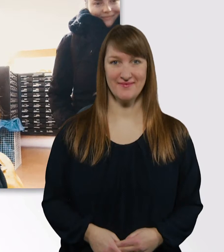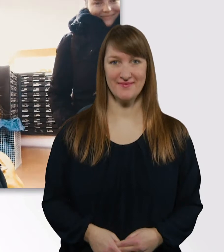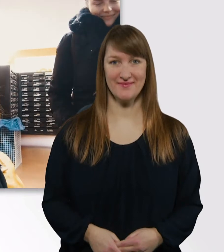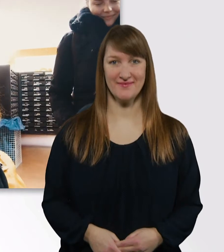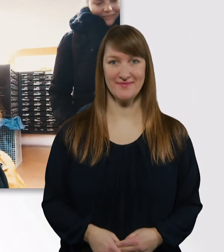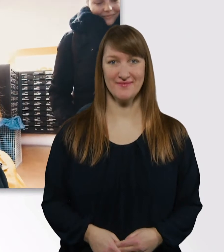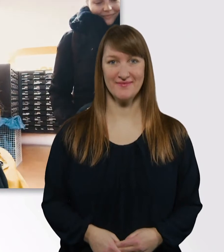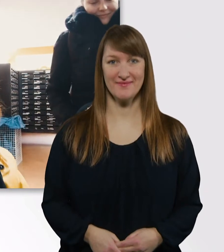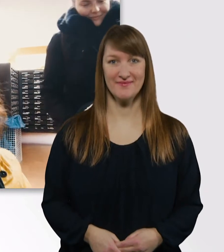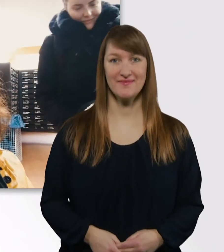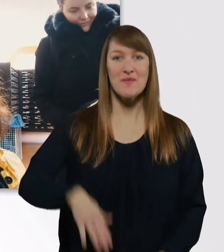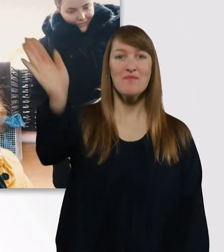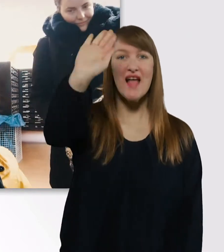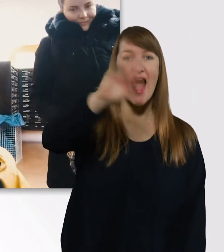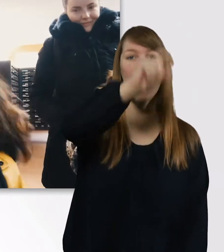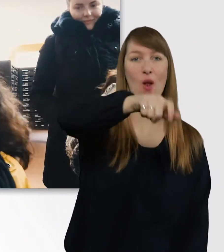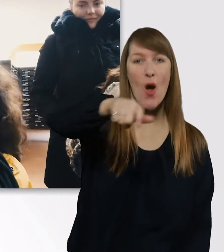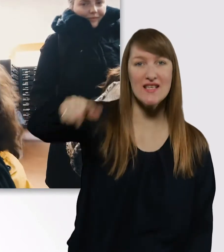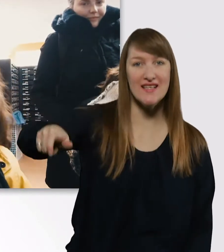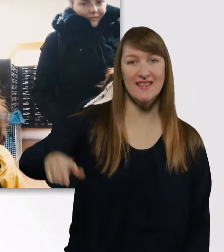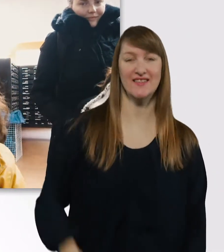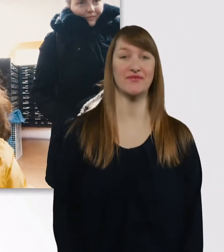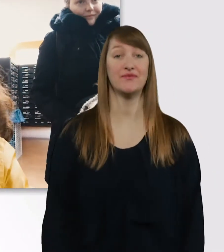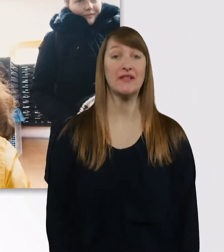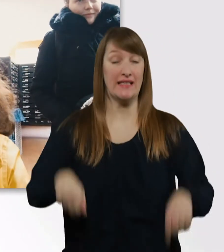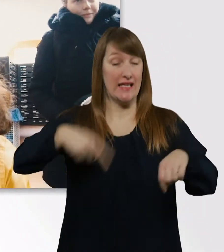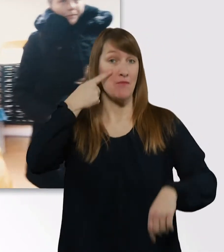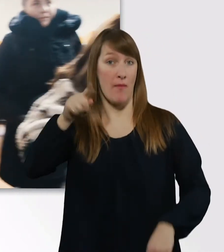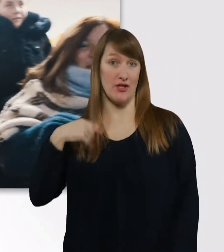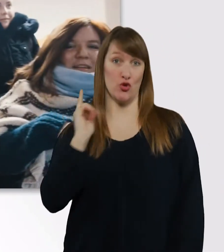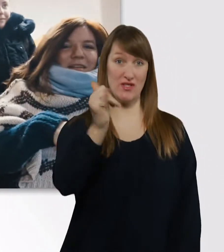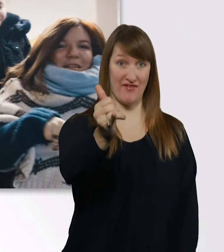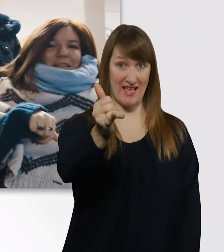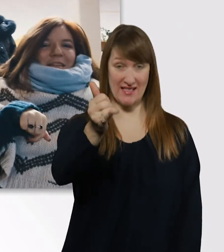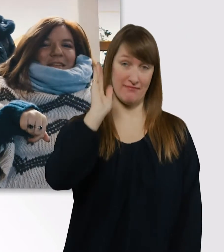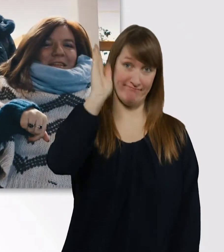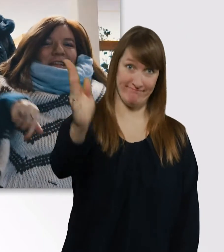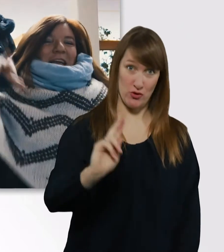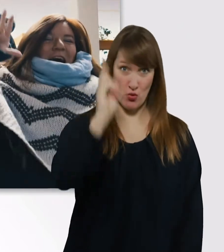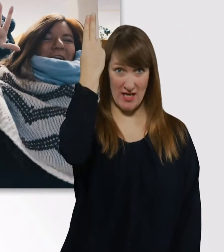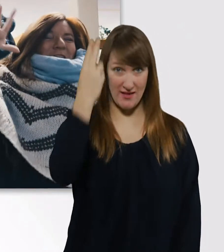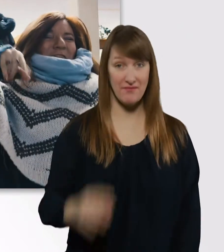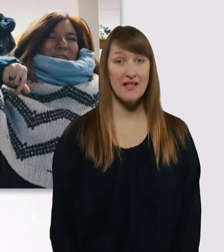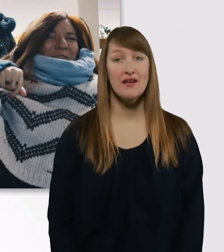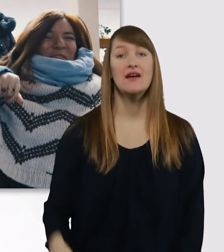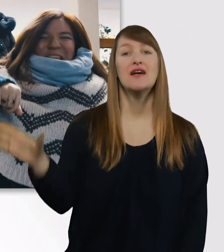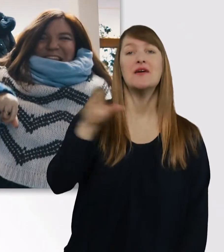Hallo Leute, ich bin jetzt gerade unterwegs in die Uni. Und das hier ist Eve, meine beste Freundin. - Hallo.